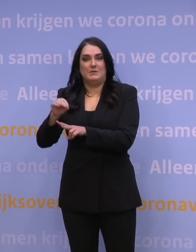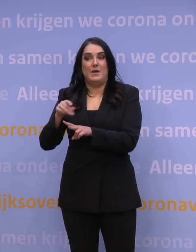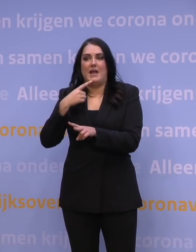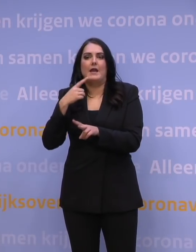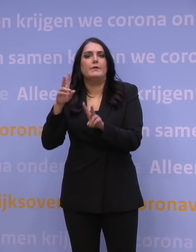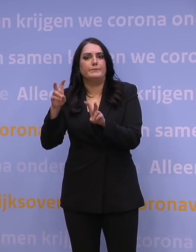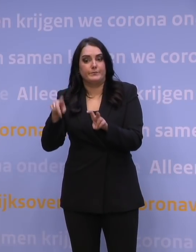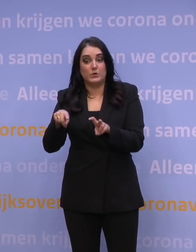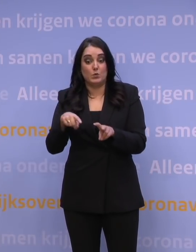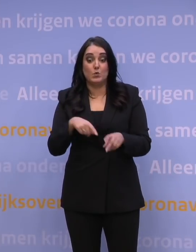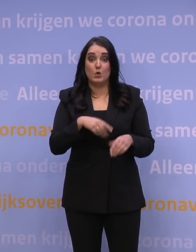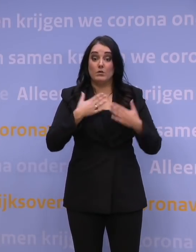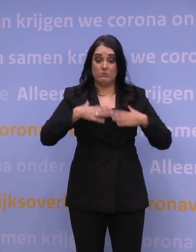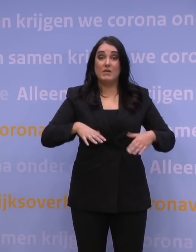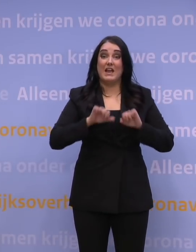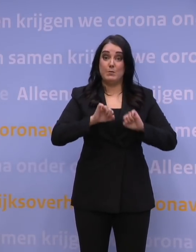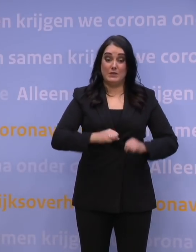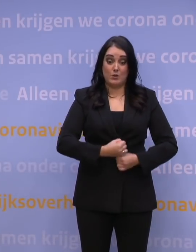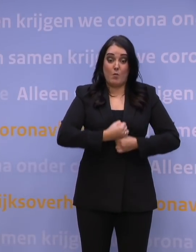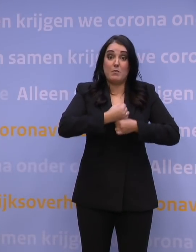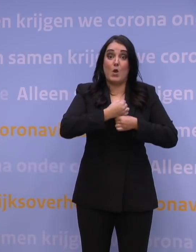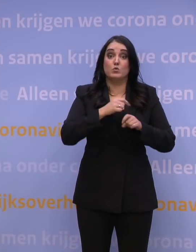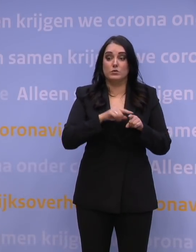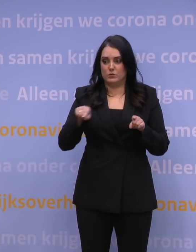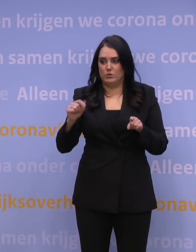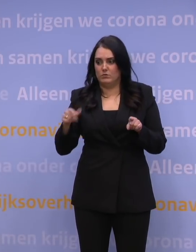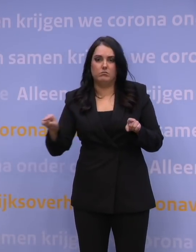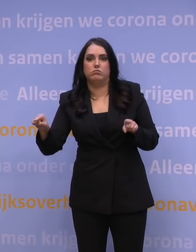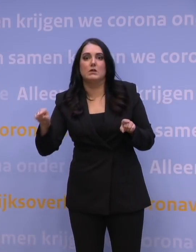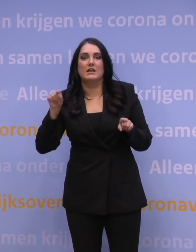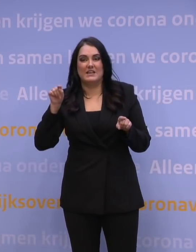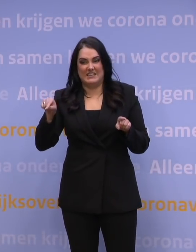aan de opgebouwde immuniteit, dat deze interventie nodig is.